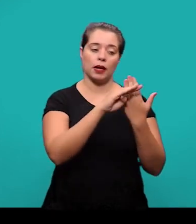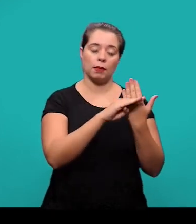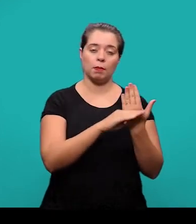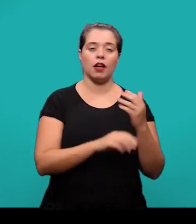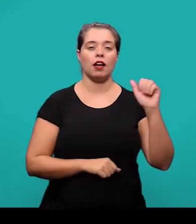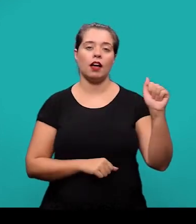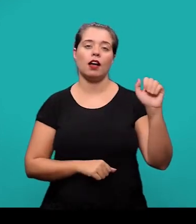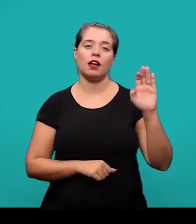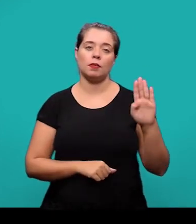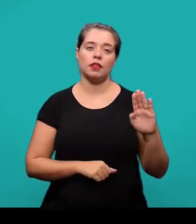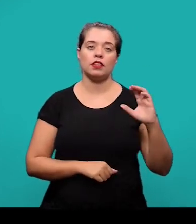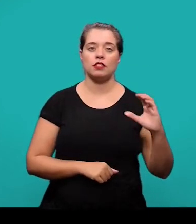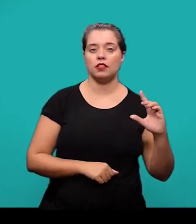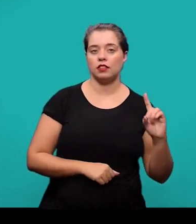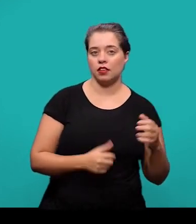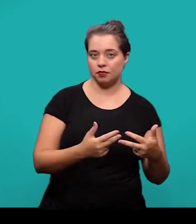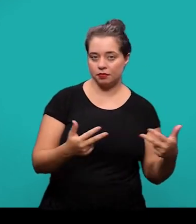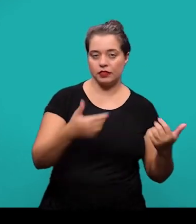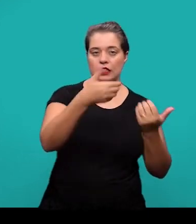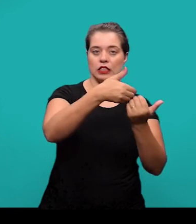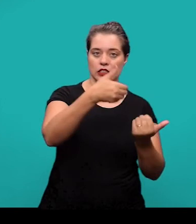e se deixa um espaço simples com alinhamento à esquerda.